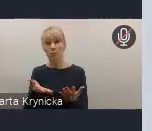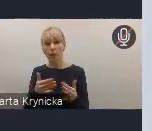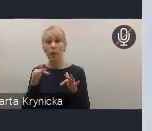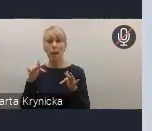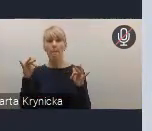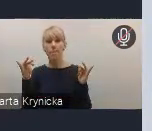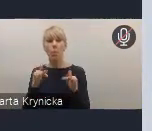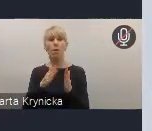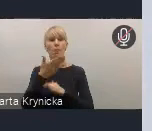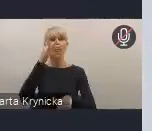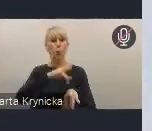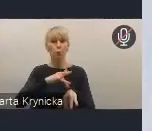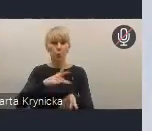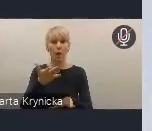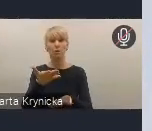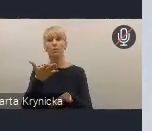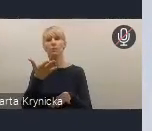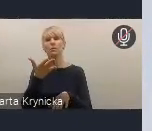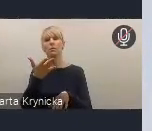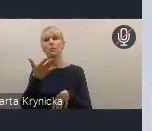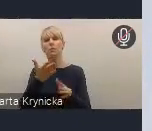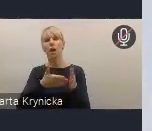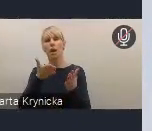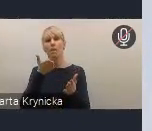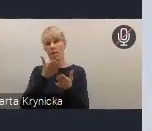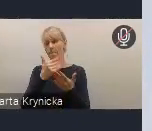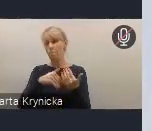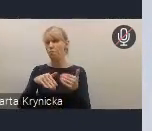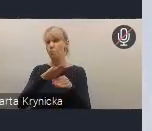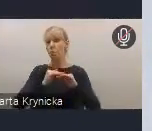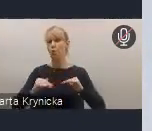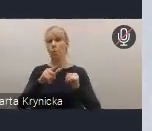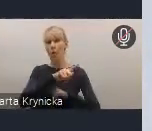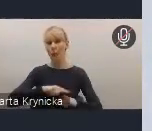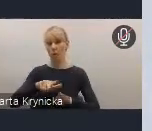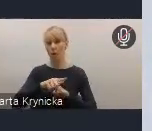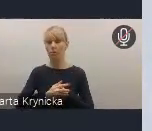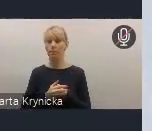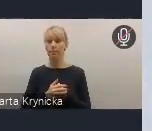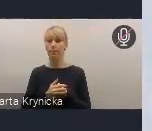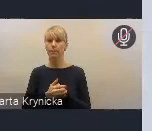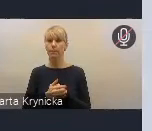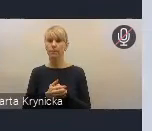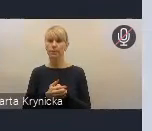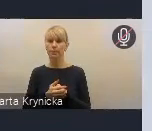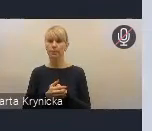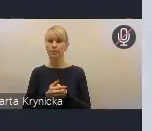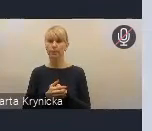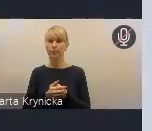na poziomie regionalnym, lokalnym. Do prerogatyw tej Rady Wykonawczej będzie także należeć